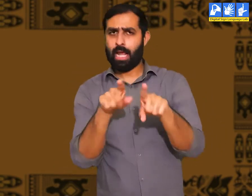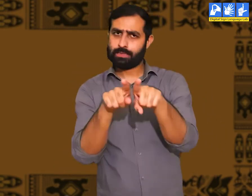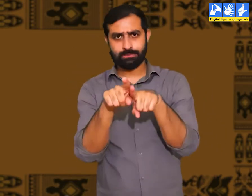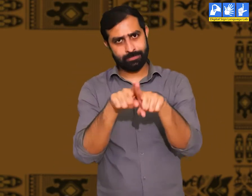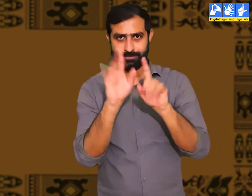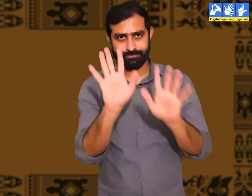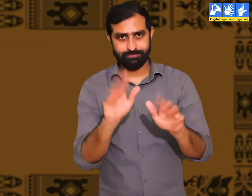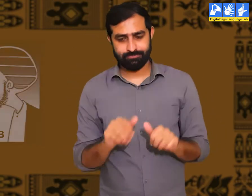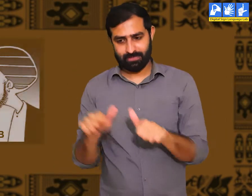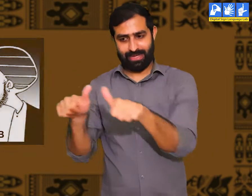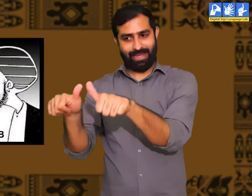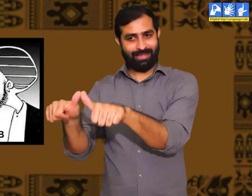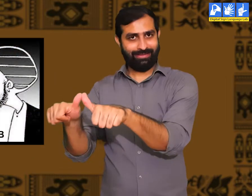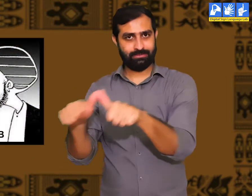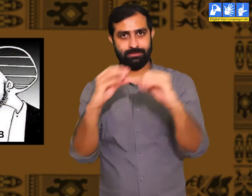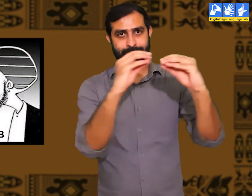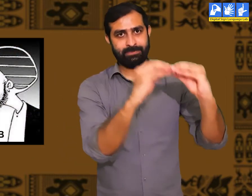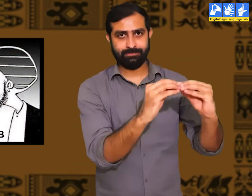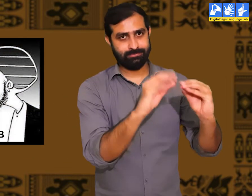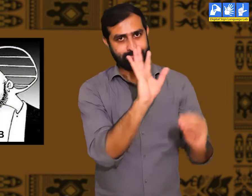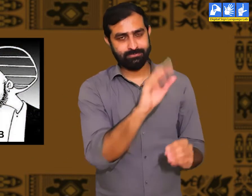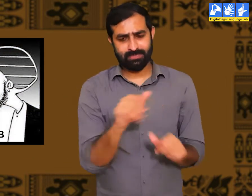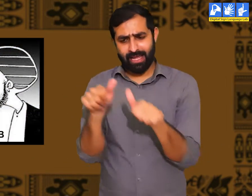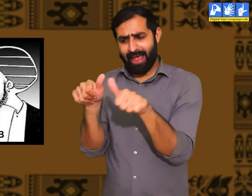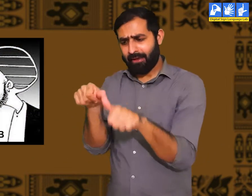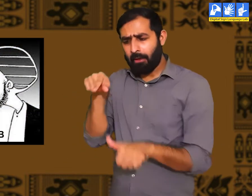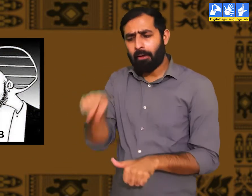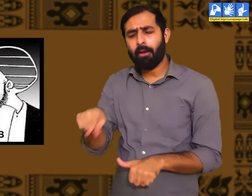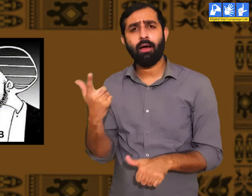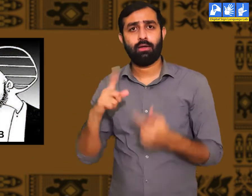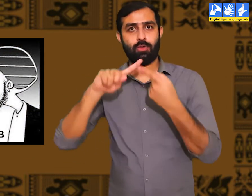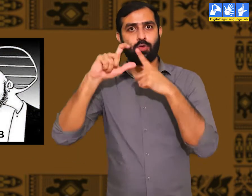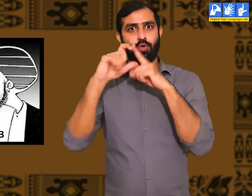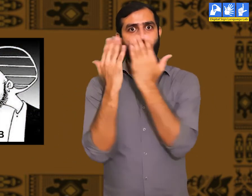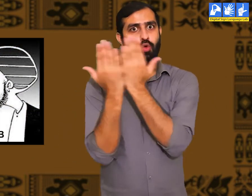मैं इसका आपको एक उदहारण देता हूँ। लोग दो प्रकार के होते हैं।